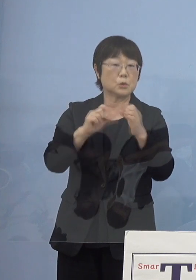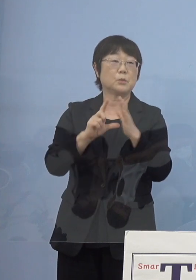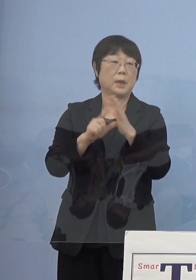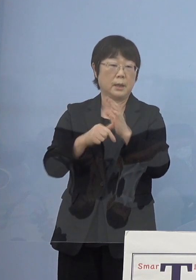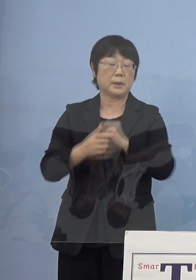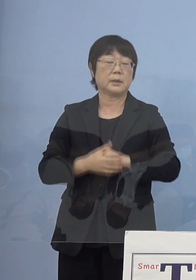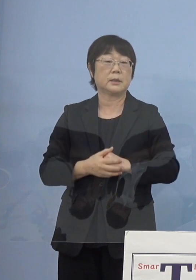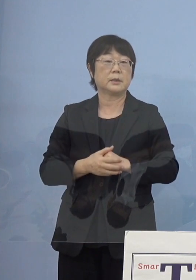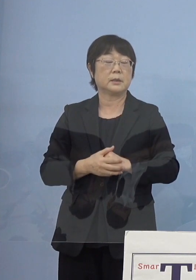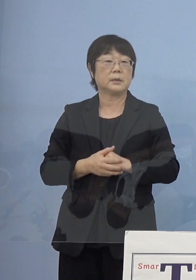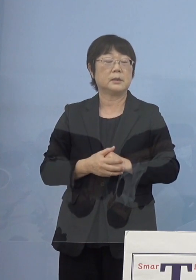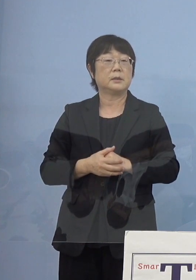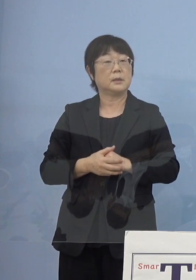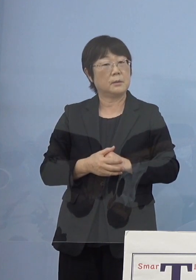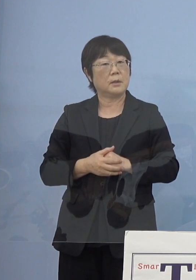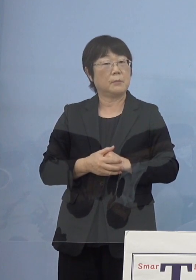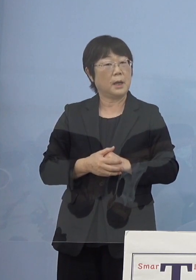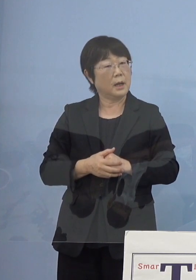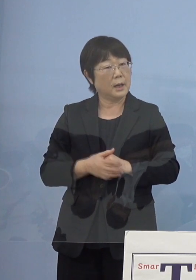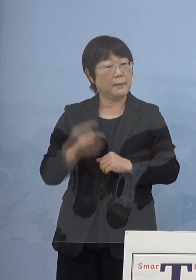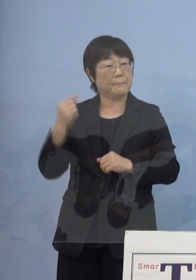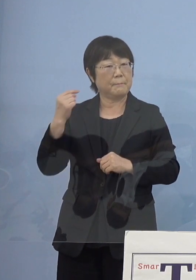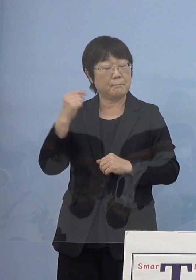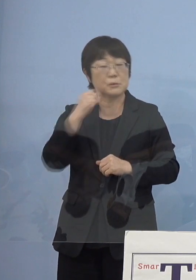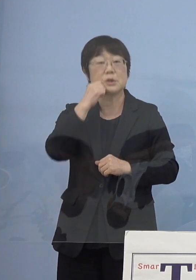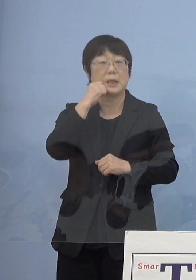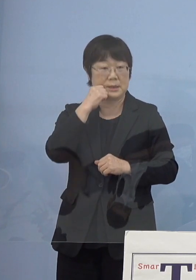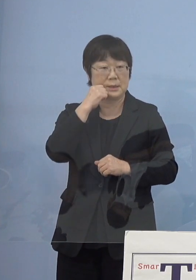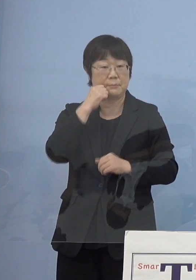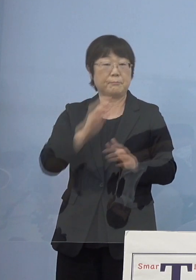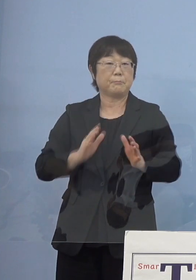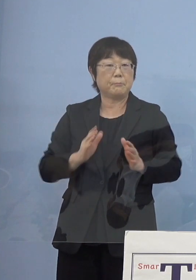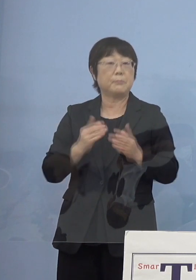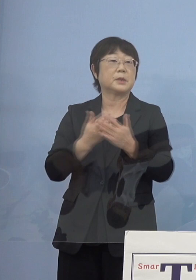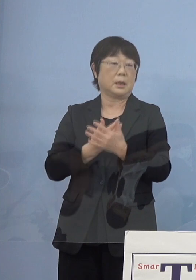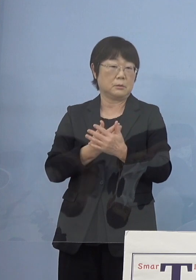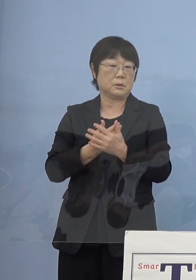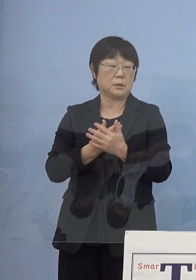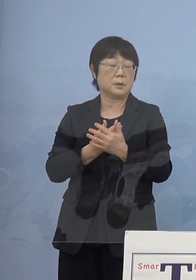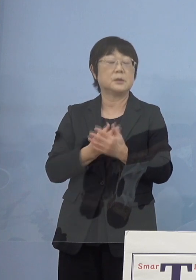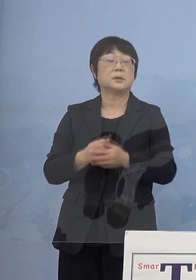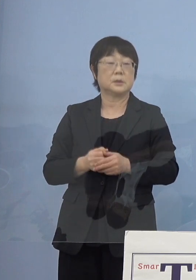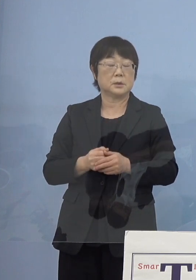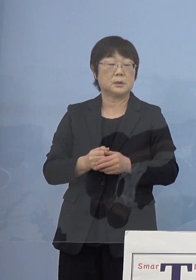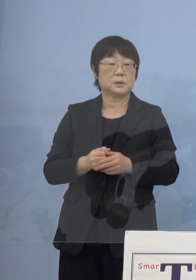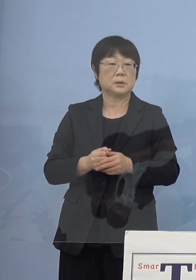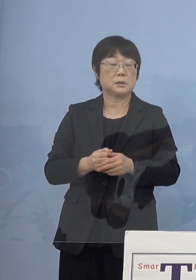どうしても入りづらいといった点があったので 口語調で書いてもらえないだろうかと